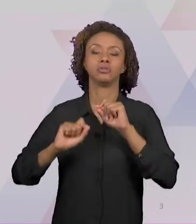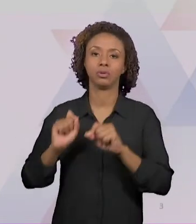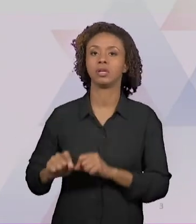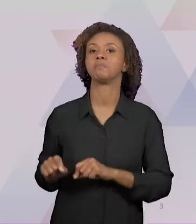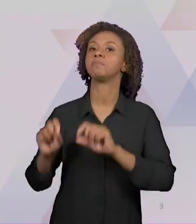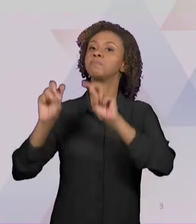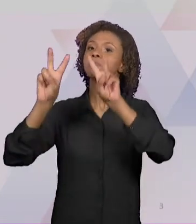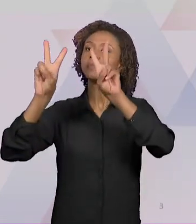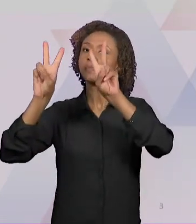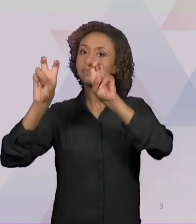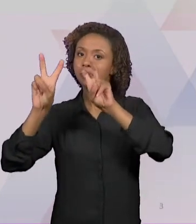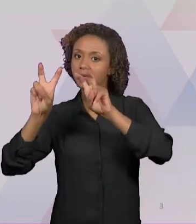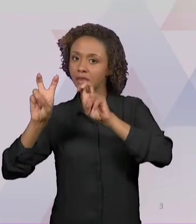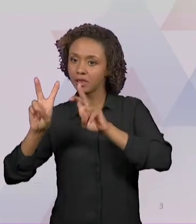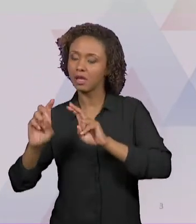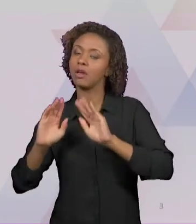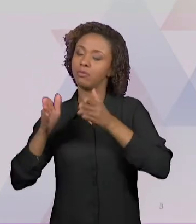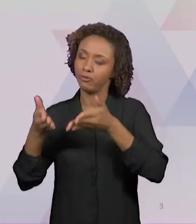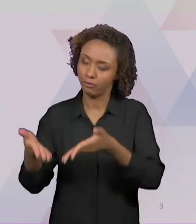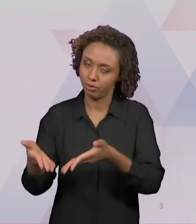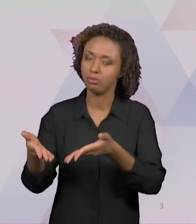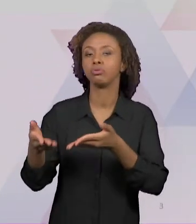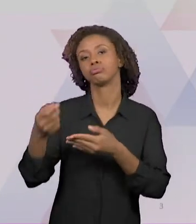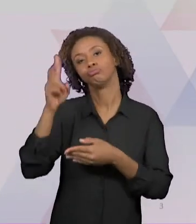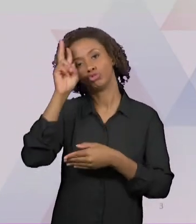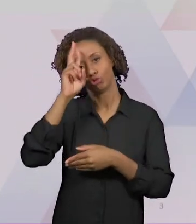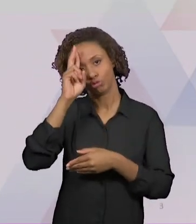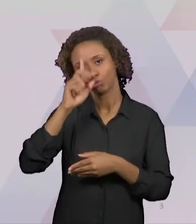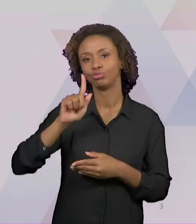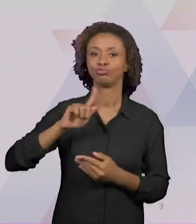ENSINO DE HISTÓRIA E GEOGRAFIA, QUE DESPERTEM A